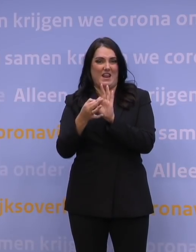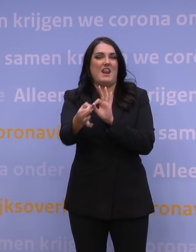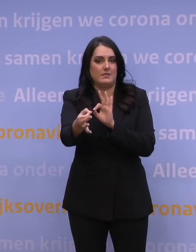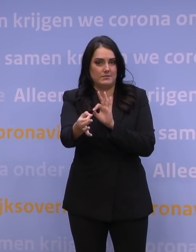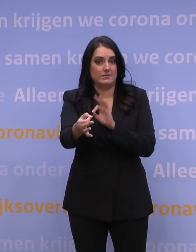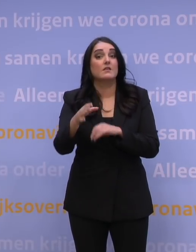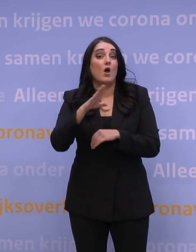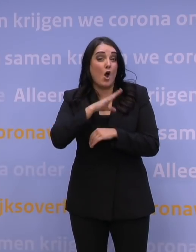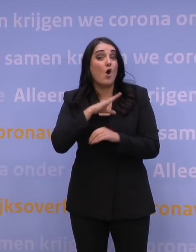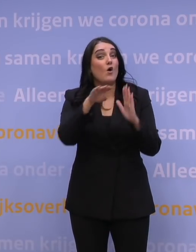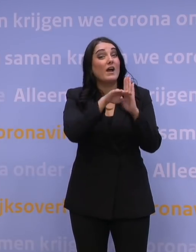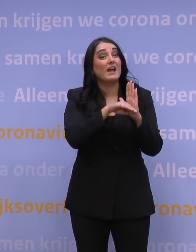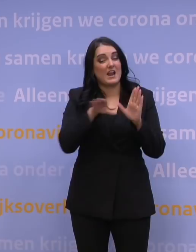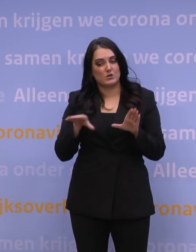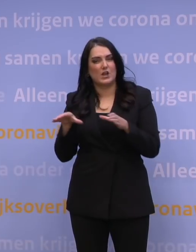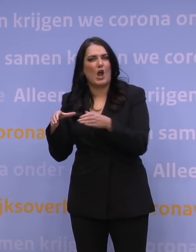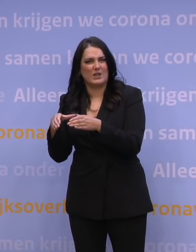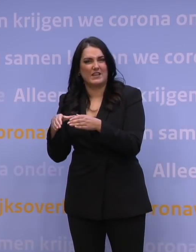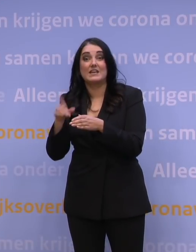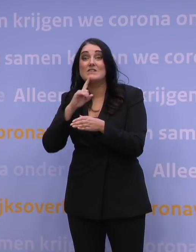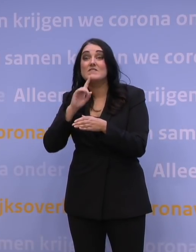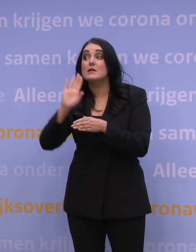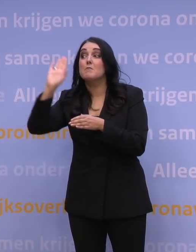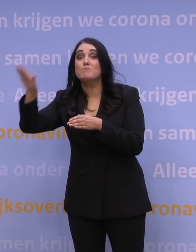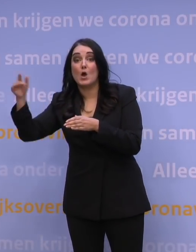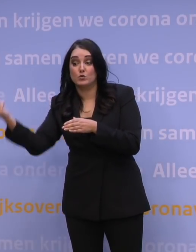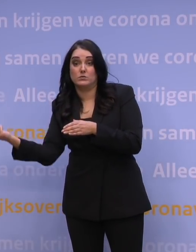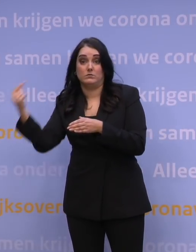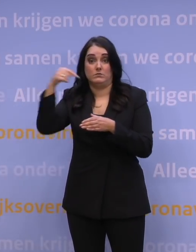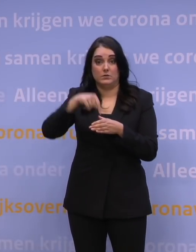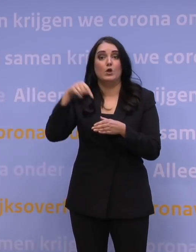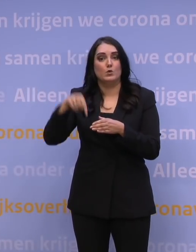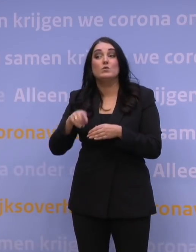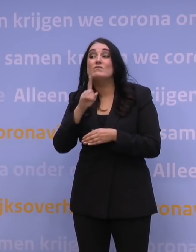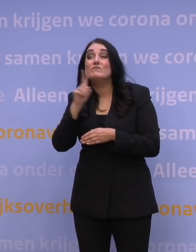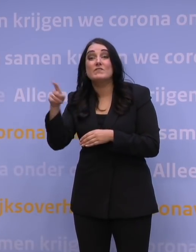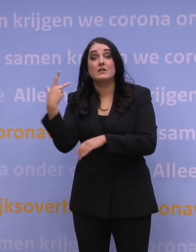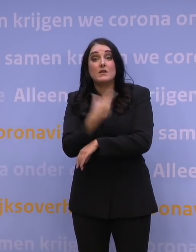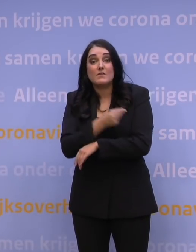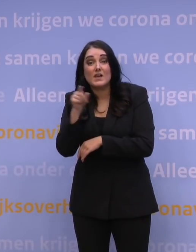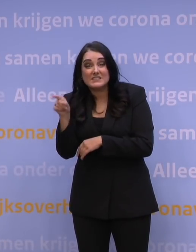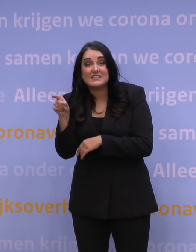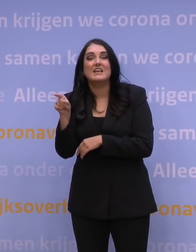quarantaineregels voor mensen die van buiten komen, daar is nu voor gevaccineerden een uitzondering op de quarantaine,